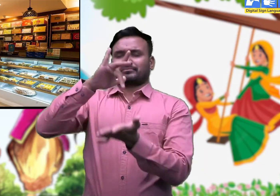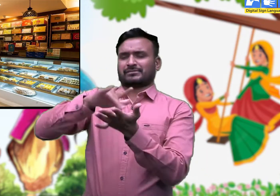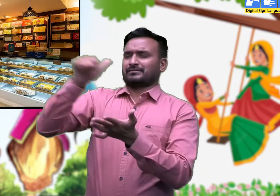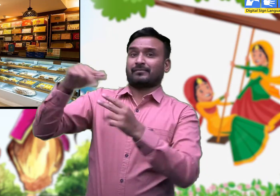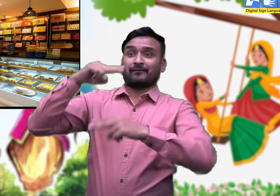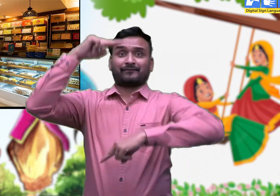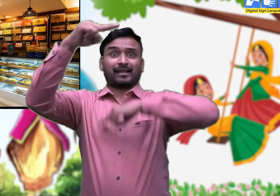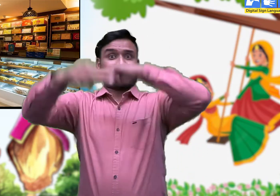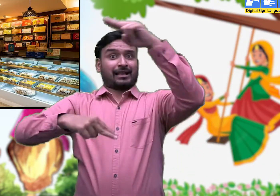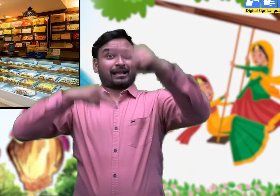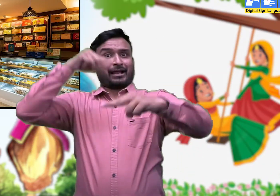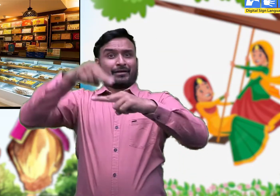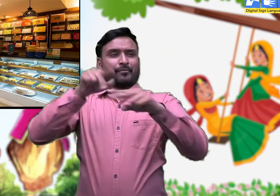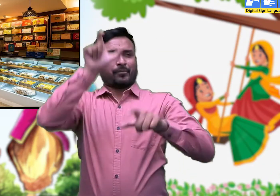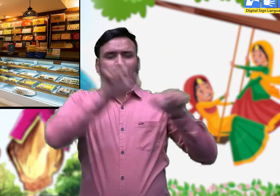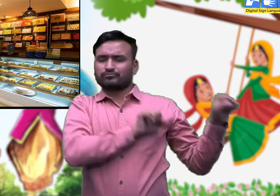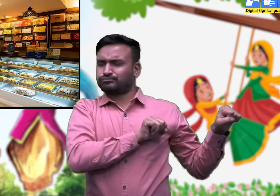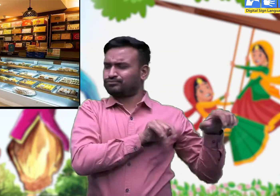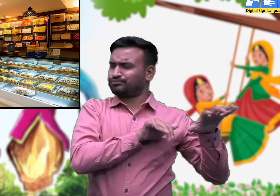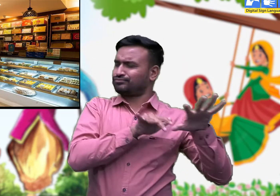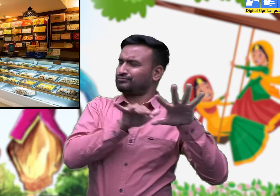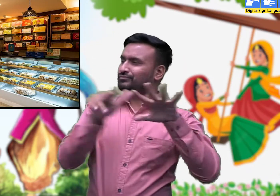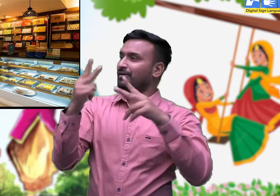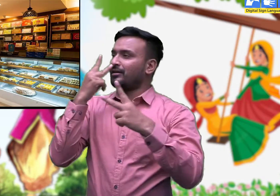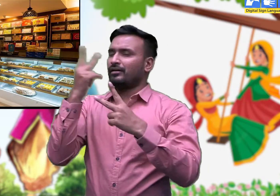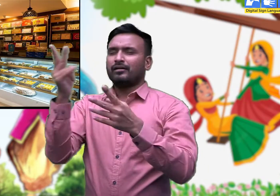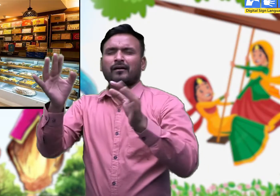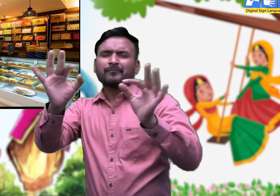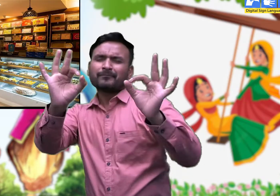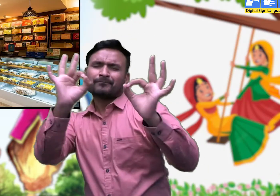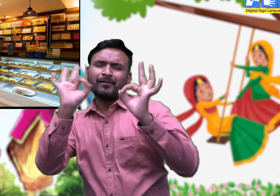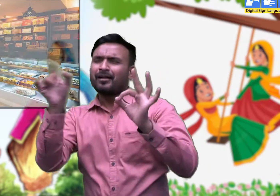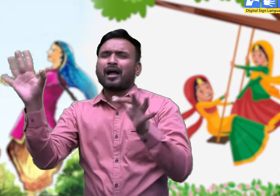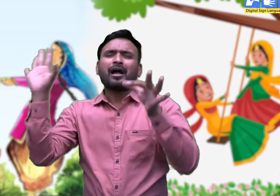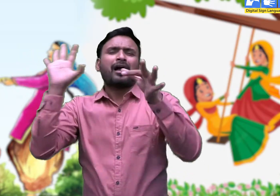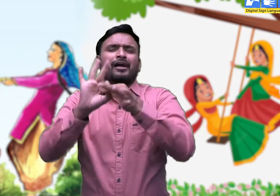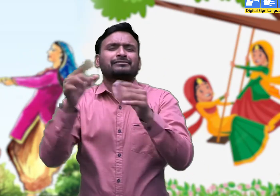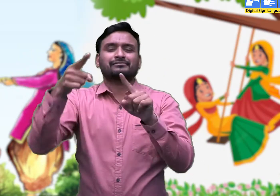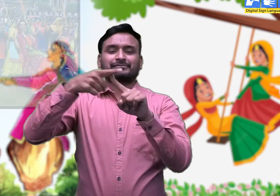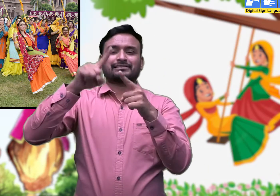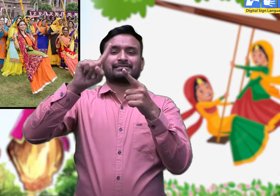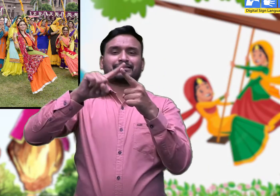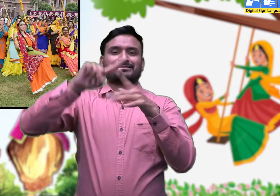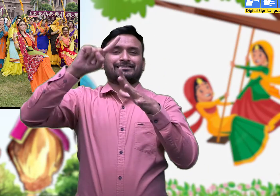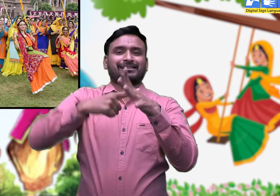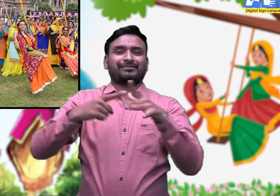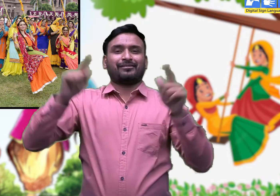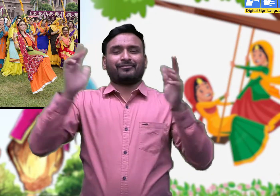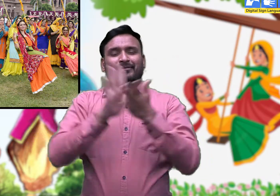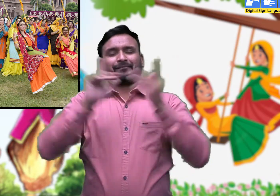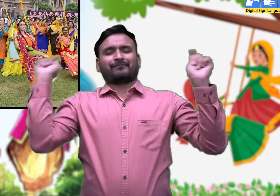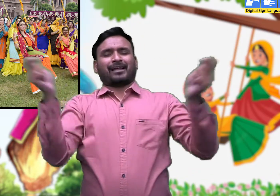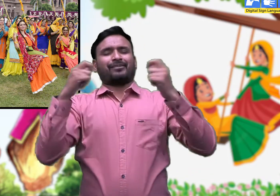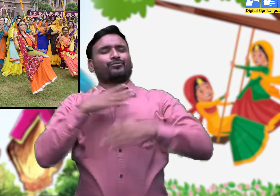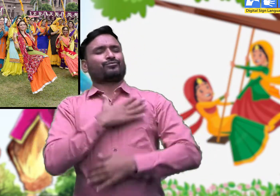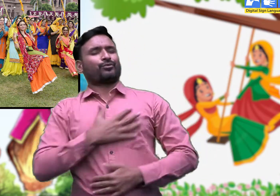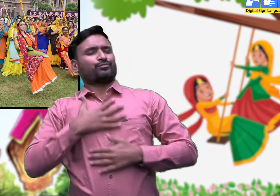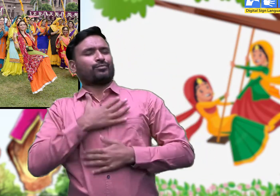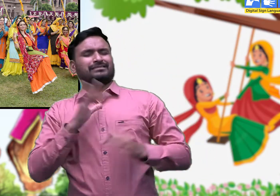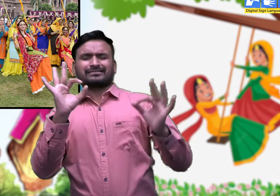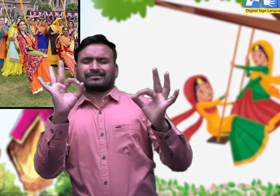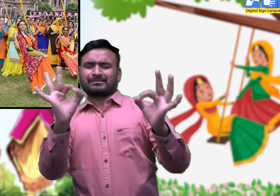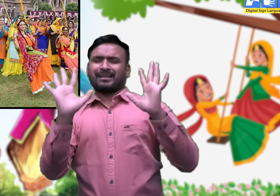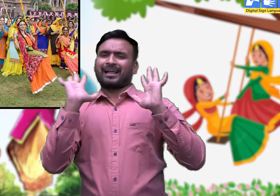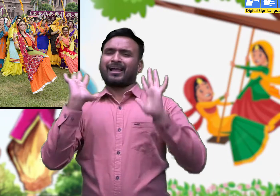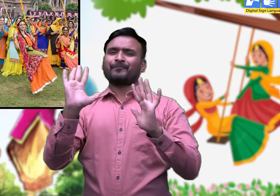इस त्योहार की लोकप्रियता को देखते हुए राज्य में बहुत से स्थानों पर तीज के मेलों की व्यवस्था की जाती है।